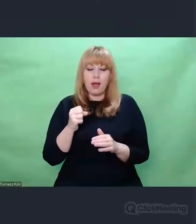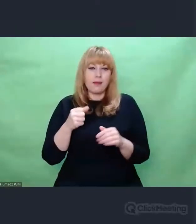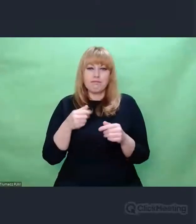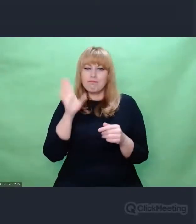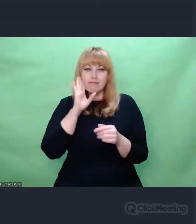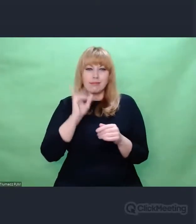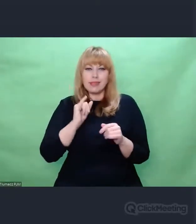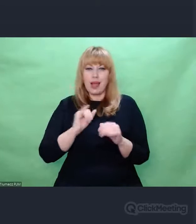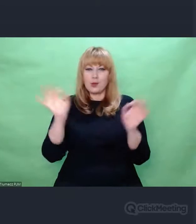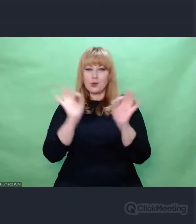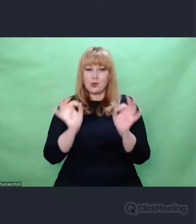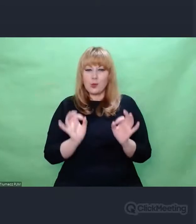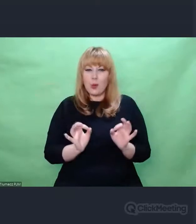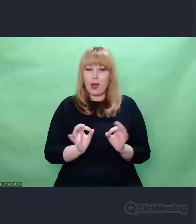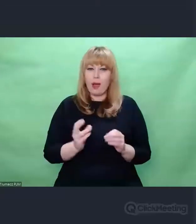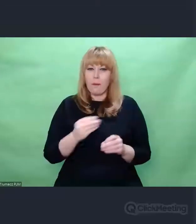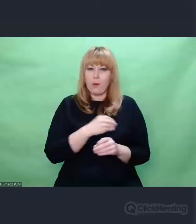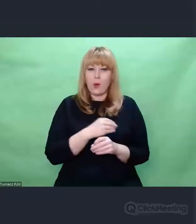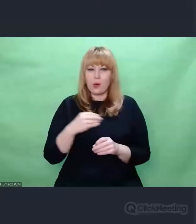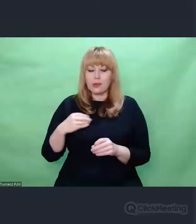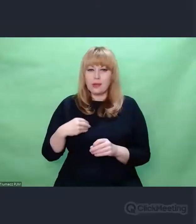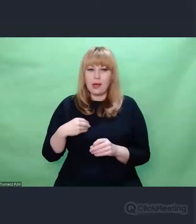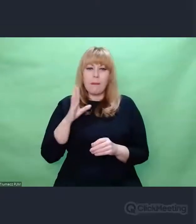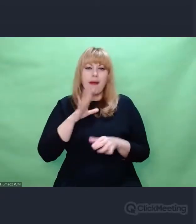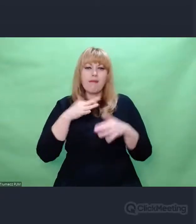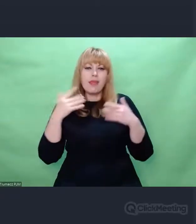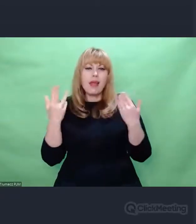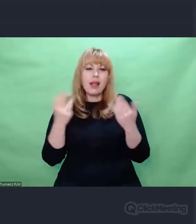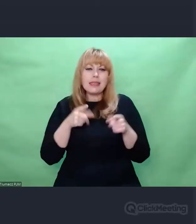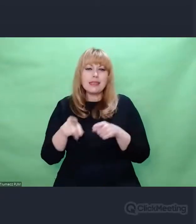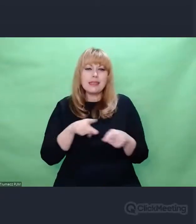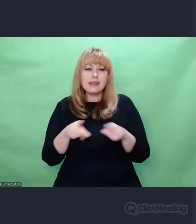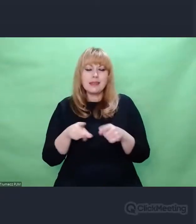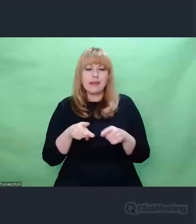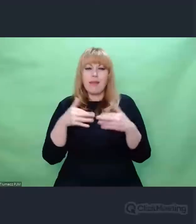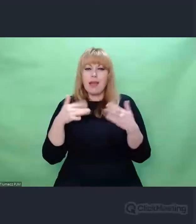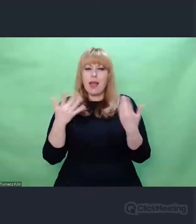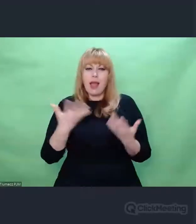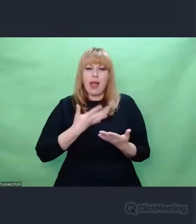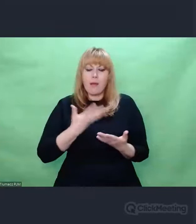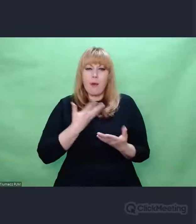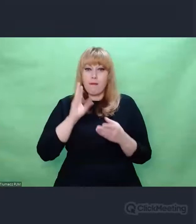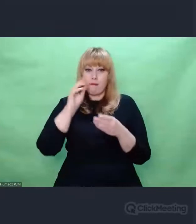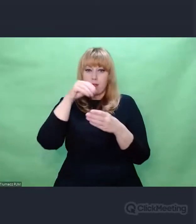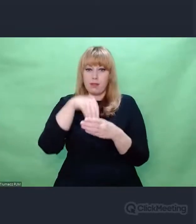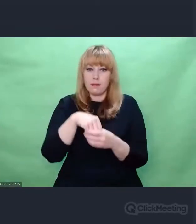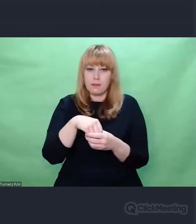zamyka się bardzo wiele symboli i znaczeń, które przekładają się bezpośrednio na tę drogę,